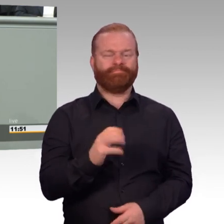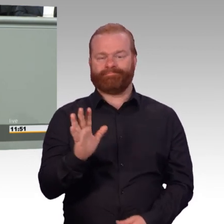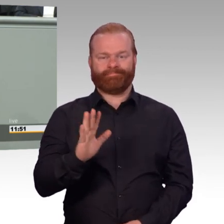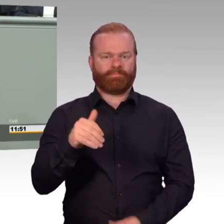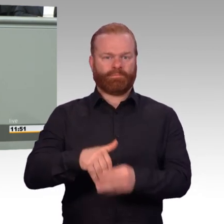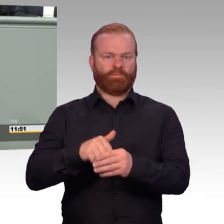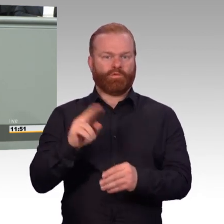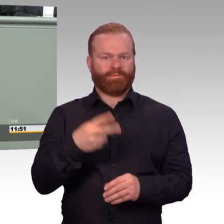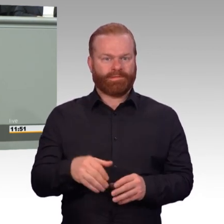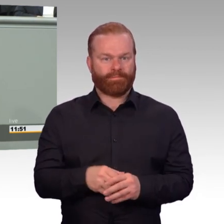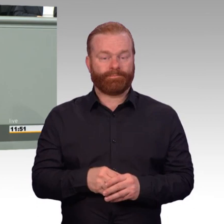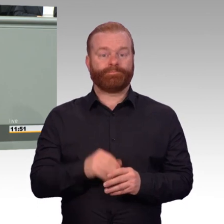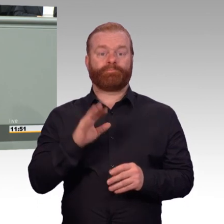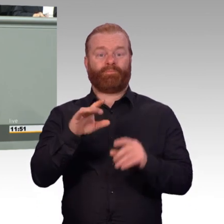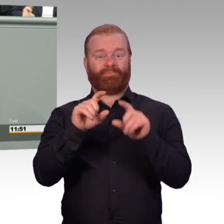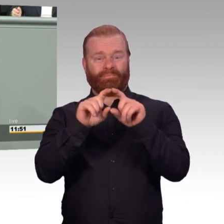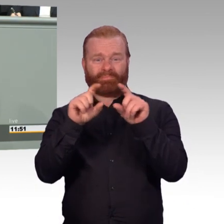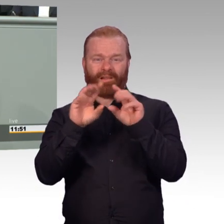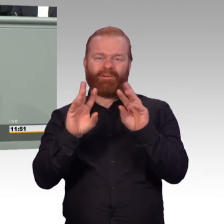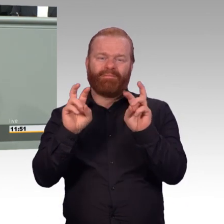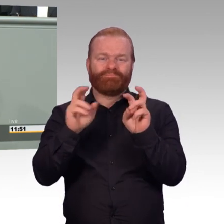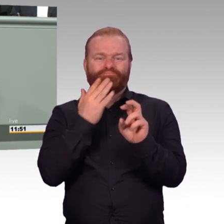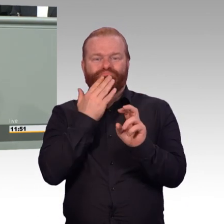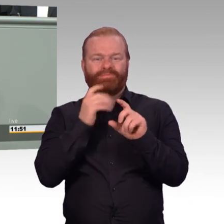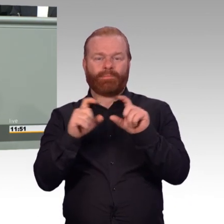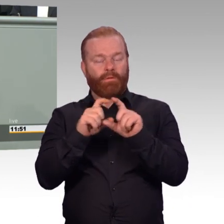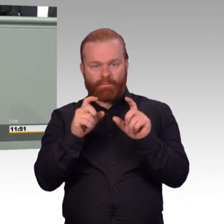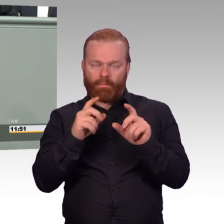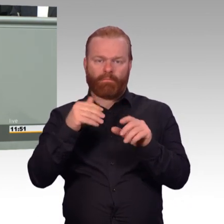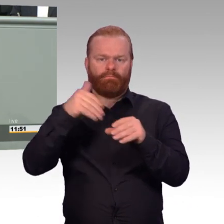wie jeder andere, gerade weil diese Männer und Frauen bereit sind,